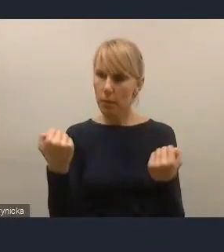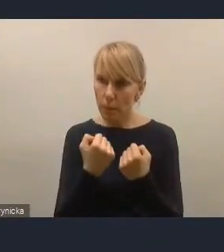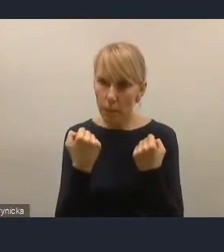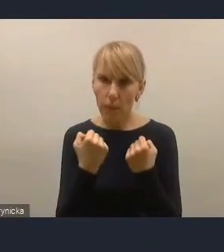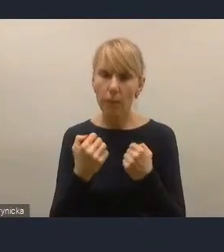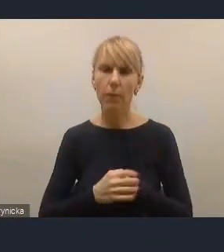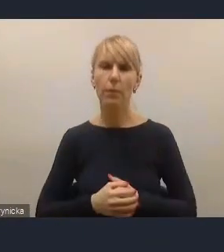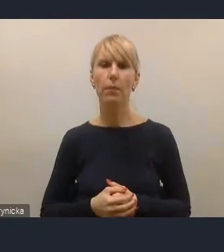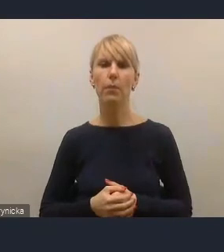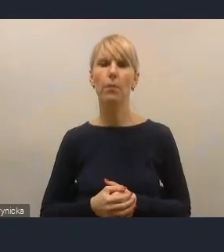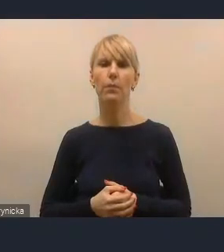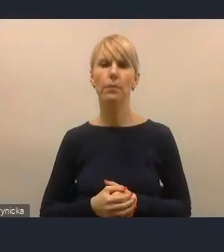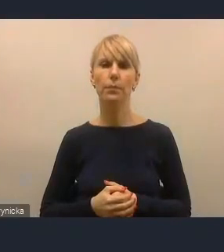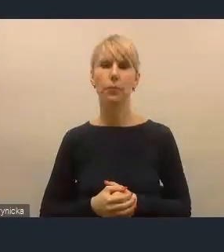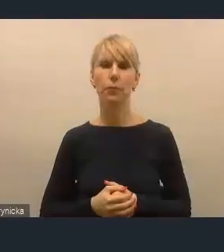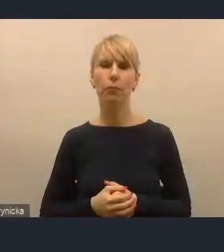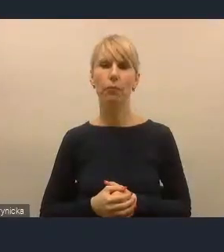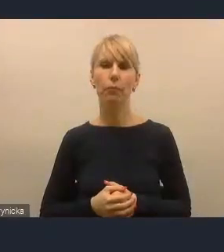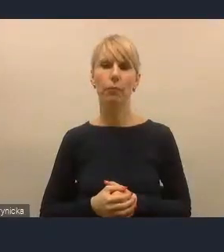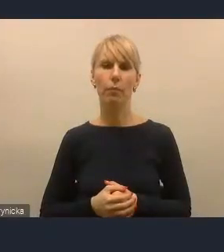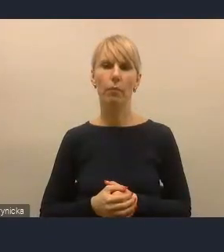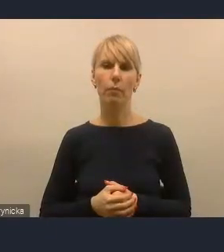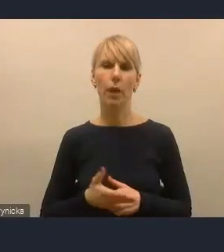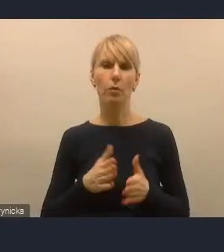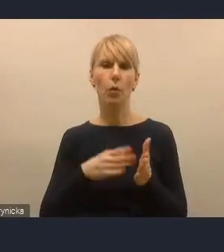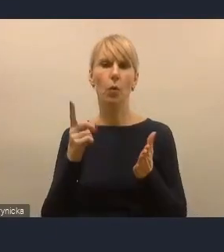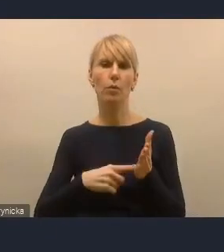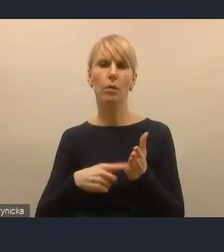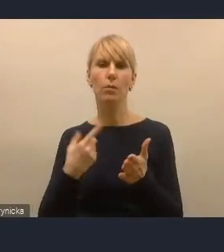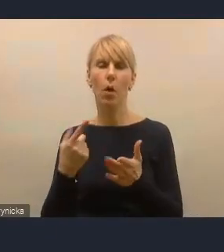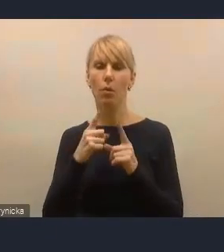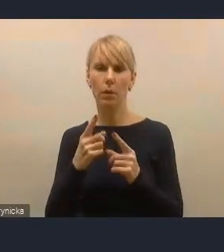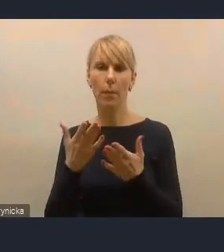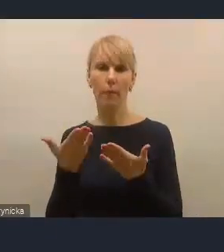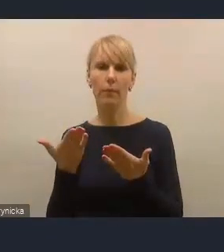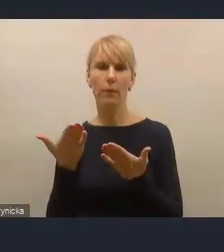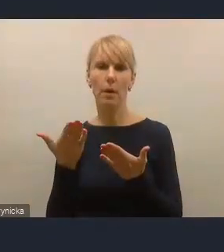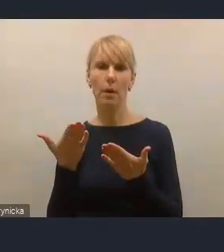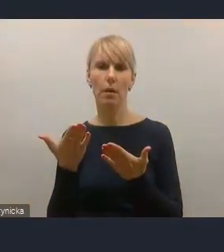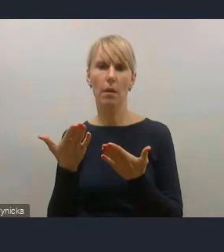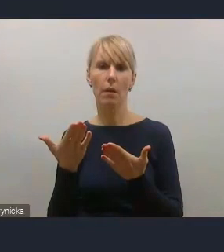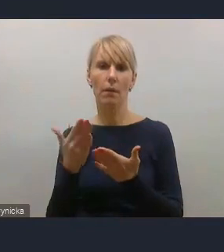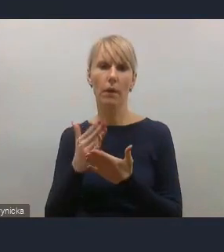bardzo mocno preferowanym i często warunkującym w ogóle możliwość uzyskania wsparcia,